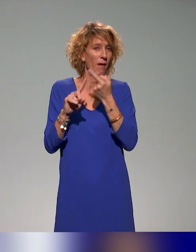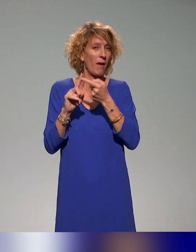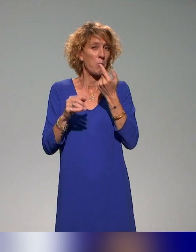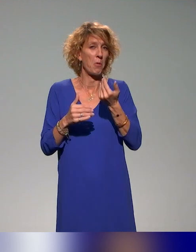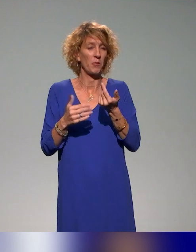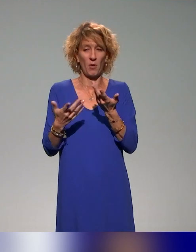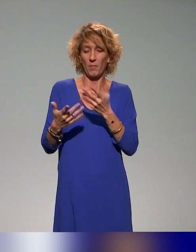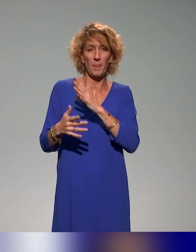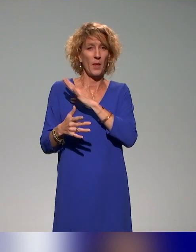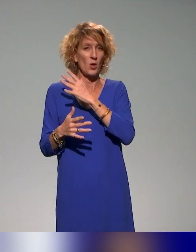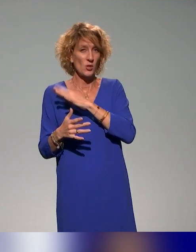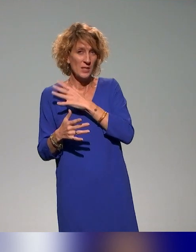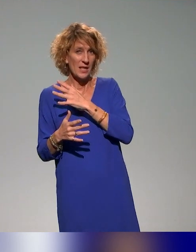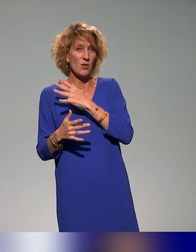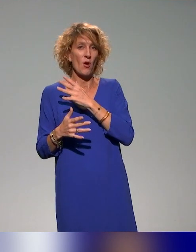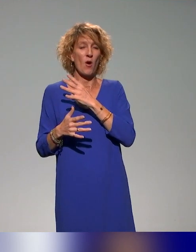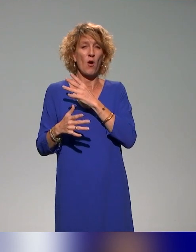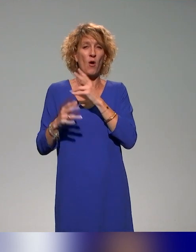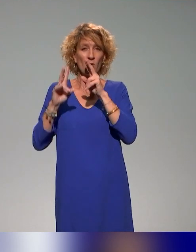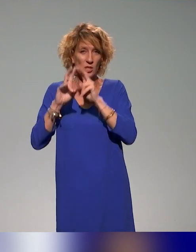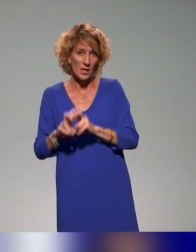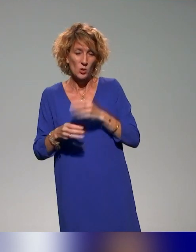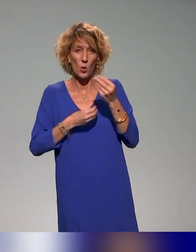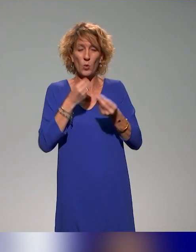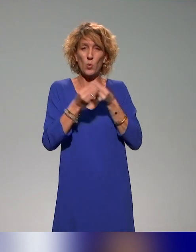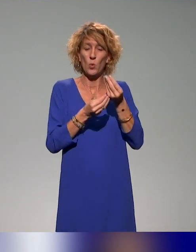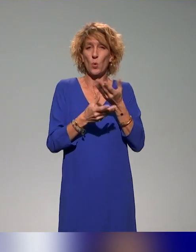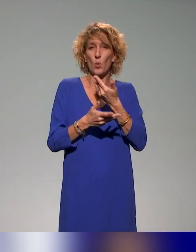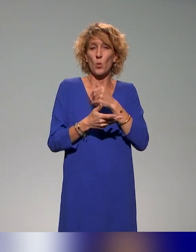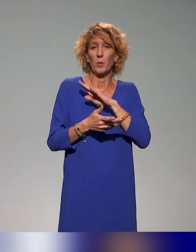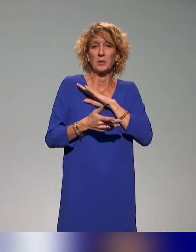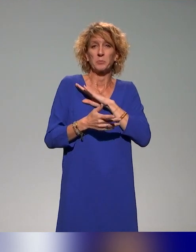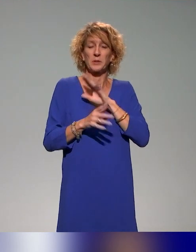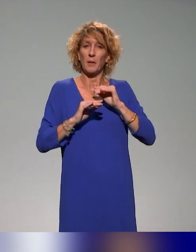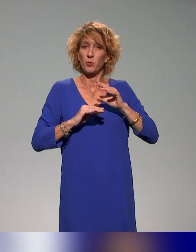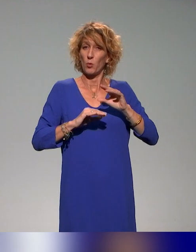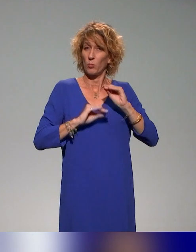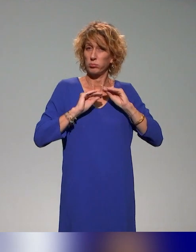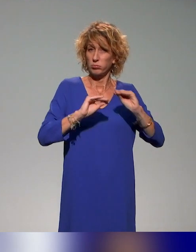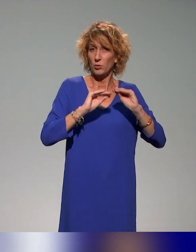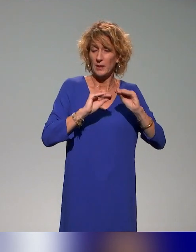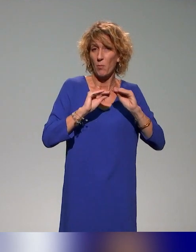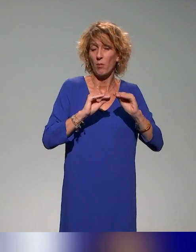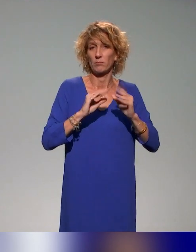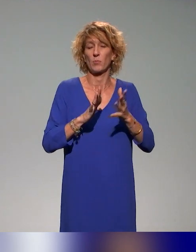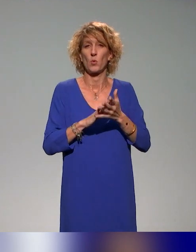acteurs enseignants-chercheurs ou acteurs de l'enseignement principalement, mais aussi des acteurs des missions handicap,